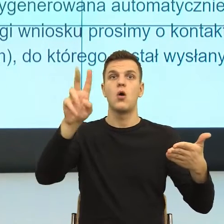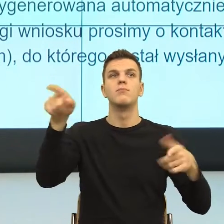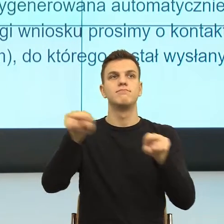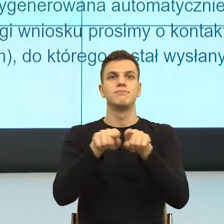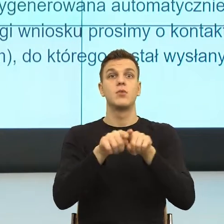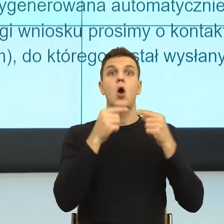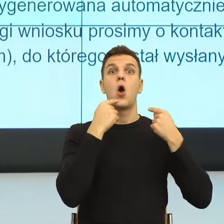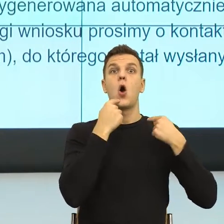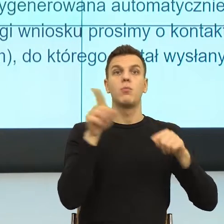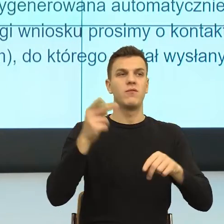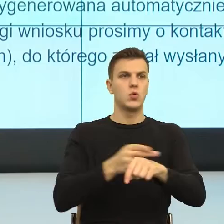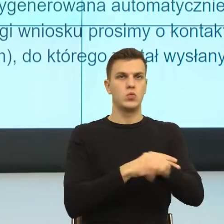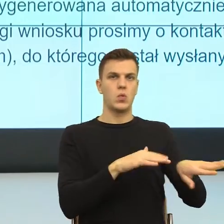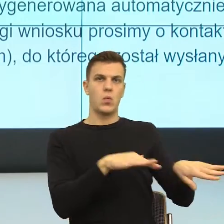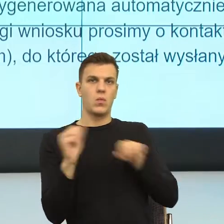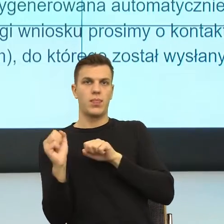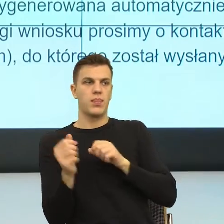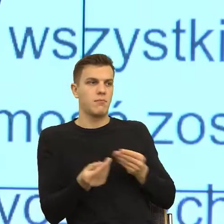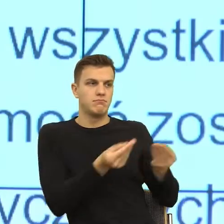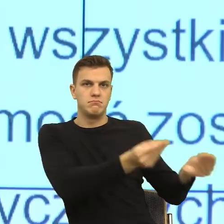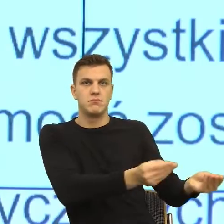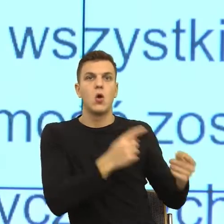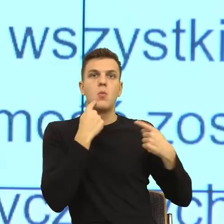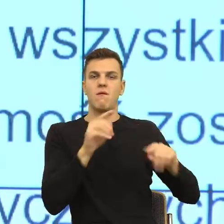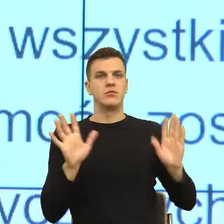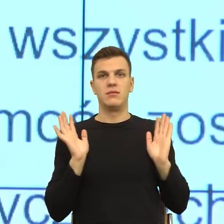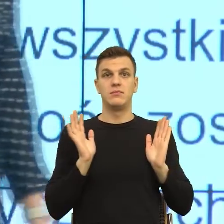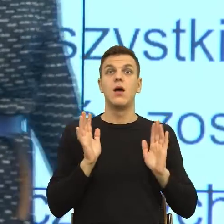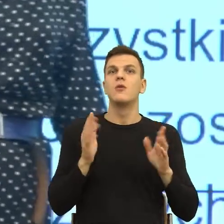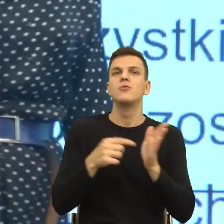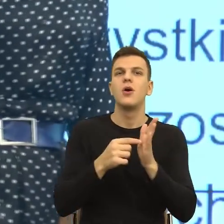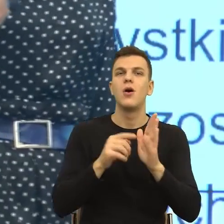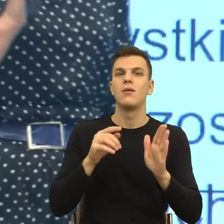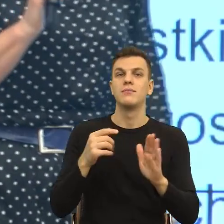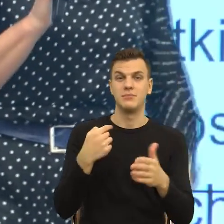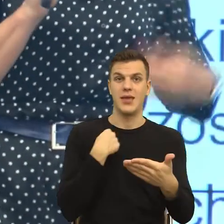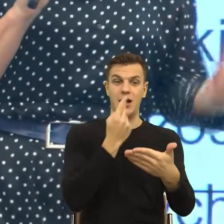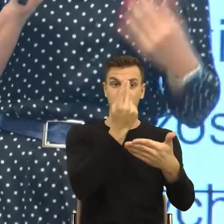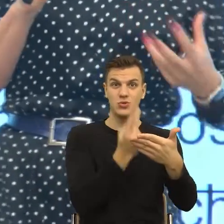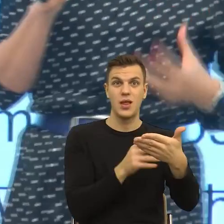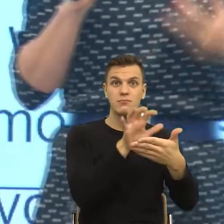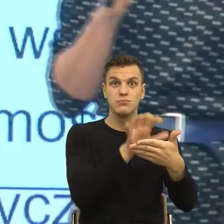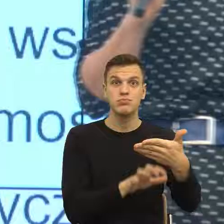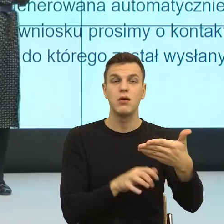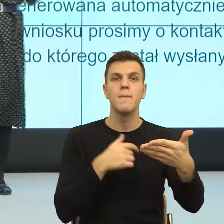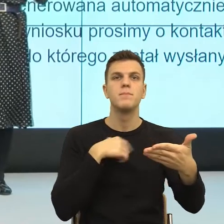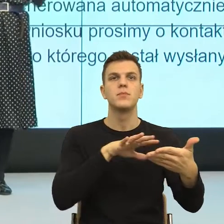I teraz znowu na poziomie emocjonalnym, na poziomie takiego przeżywania, my odbieramy to i bardzo często odczuwamy jedną z dwóch